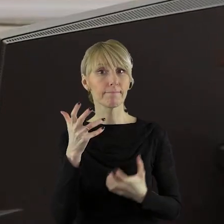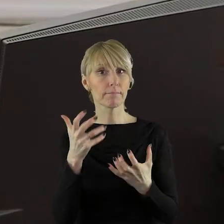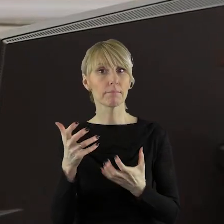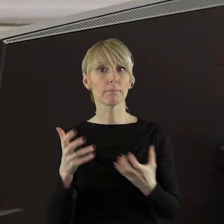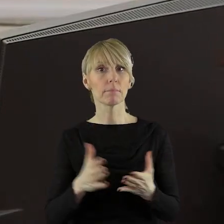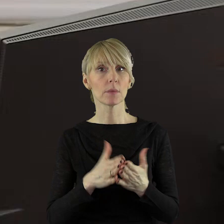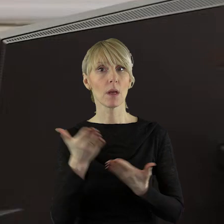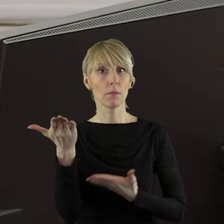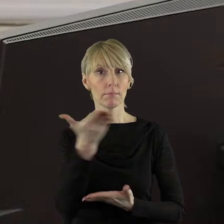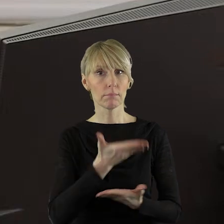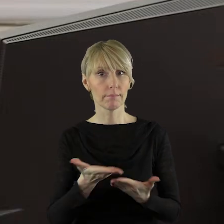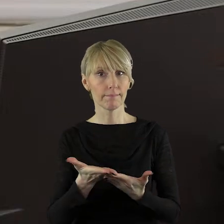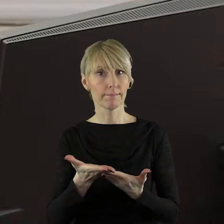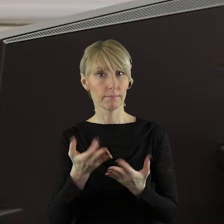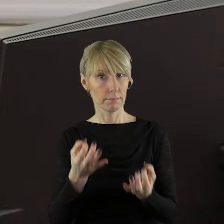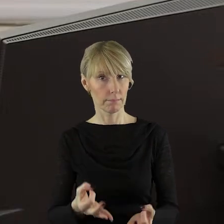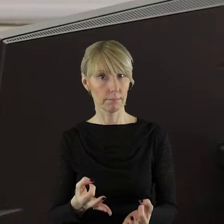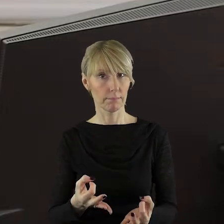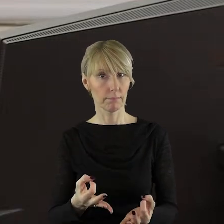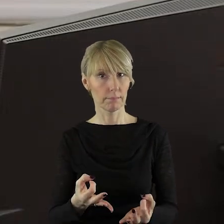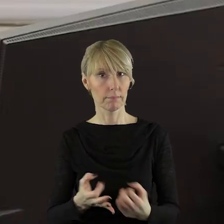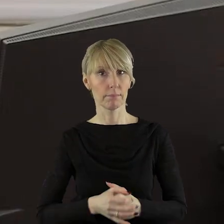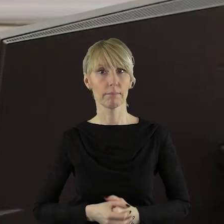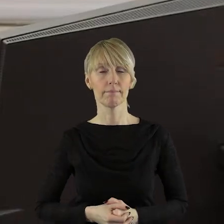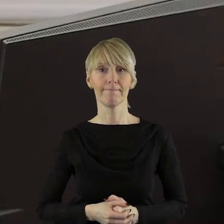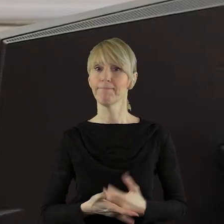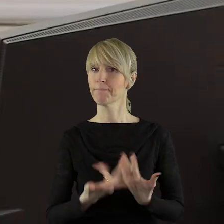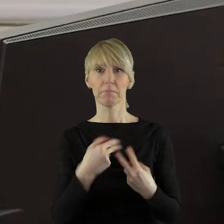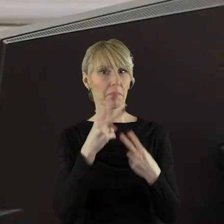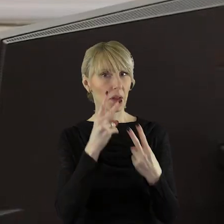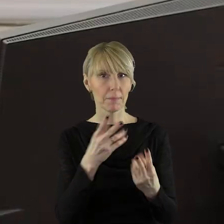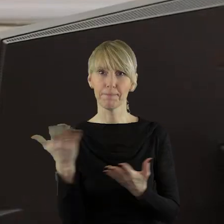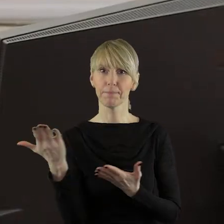Czy ktoś z państwa radnych chciałby zabrać głos tym punkcie.